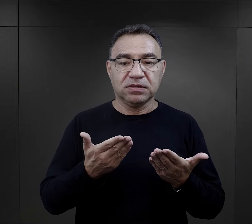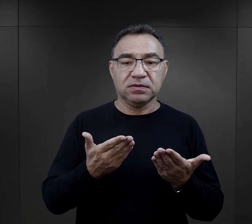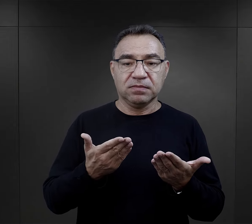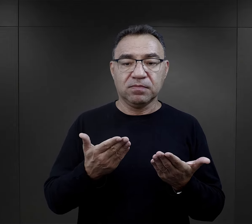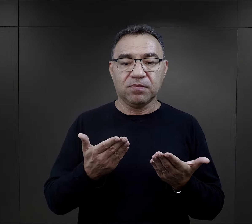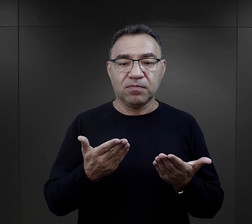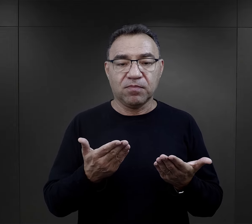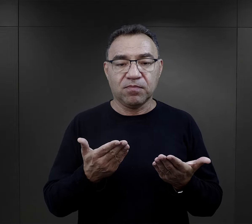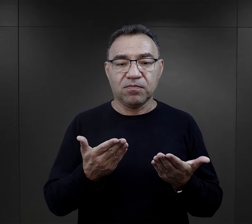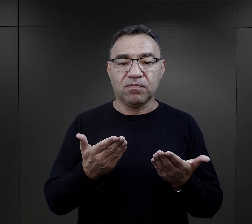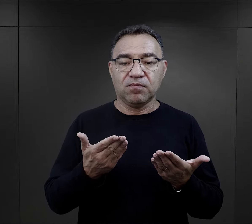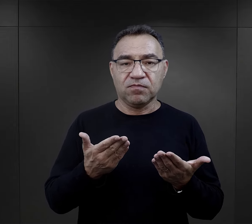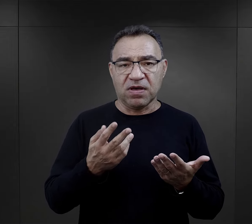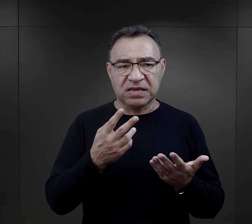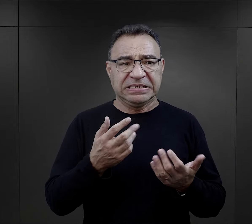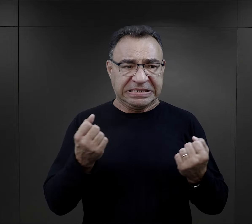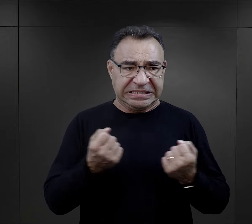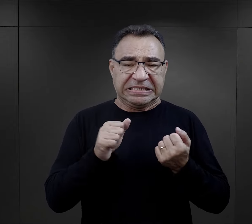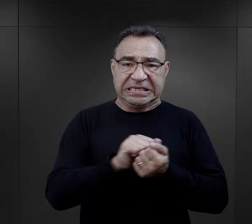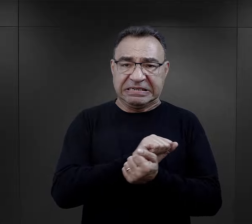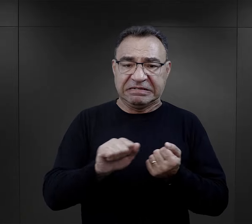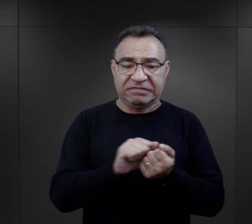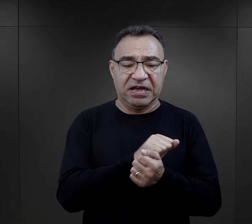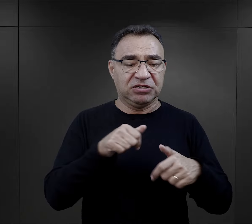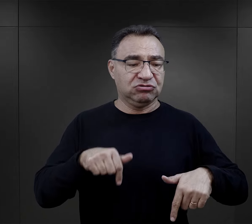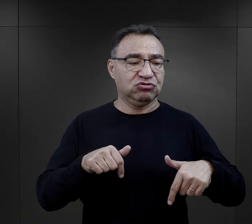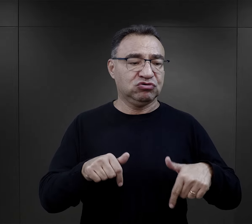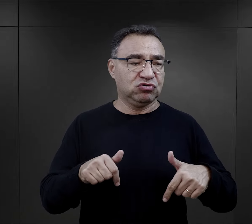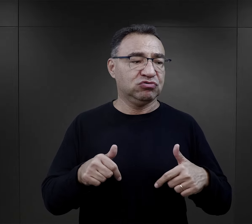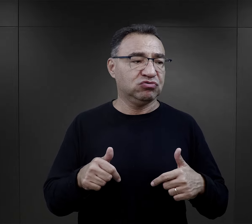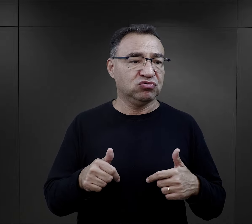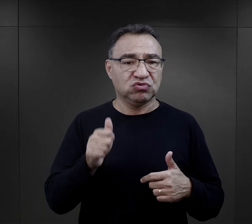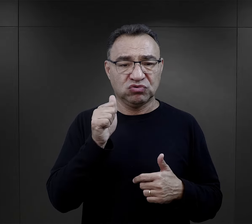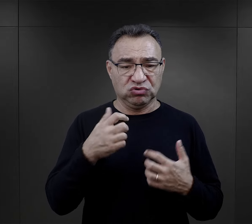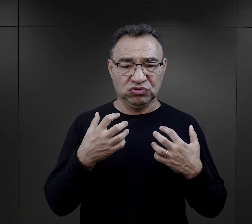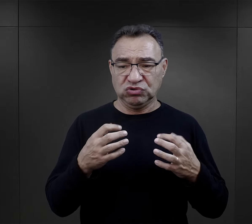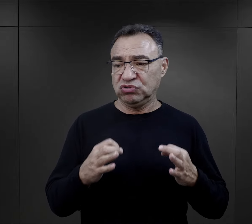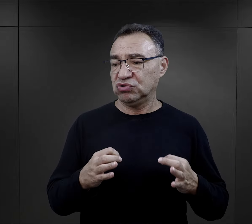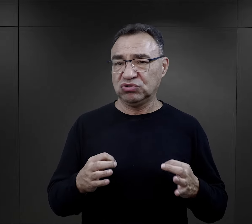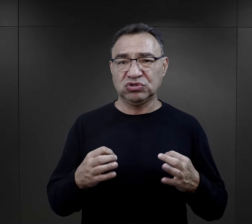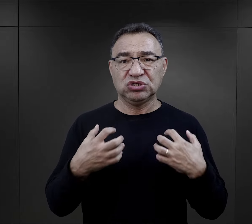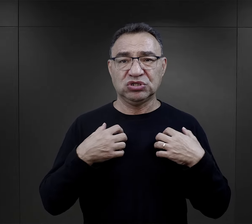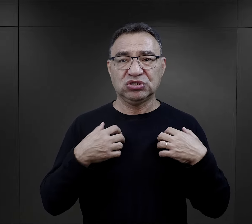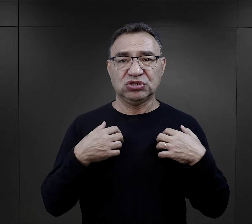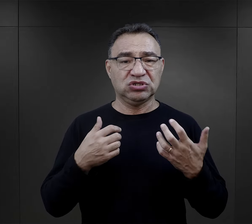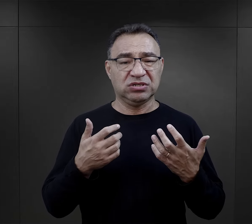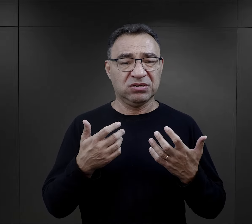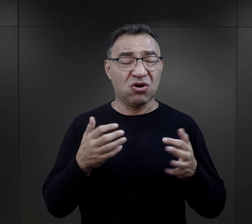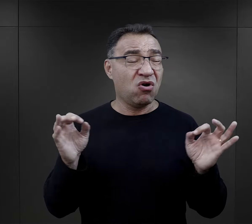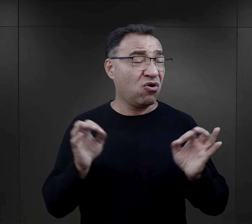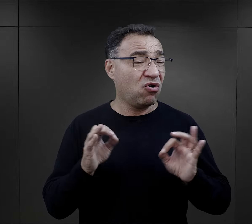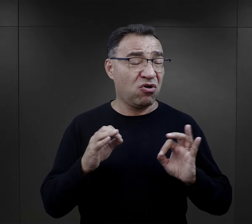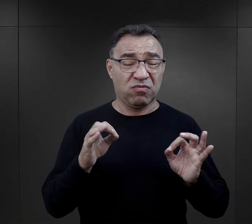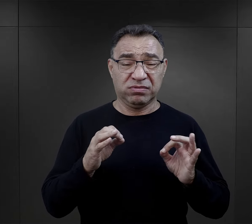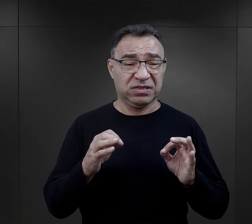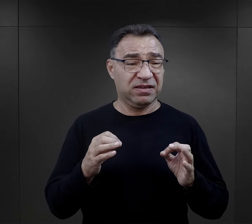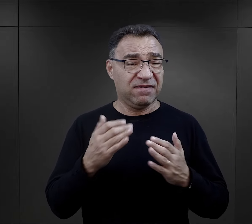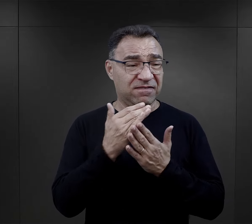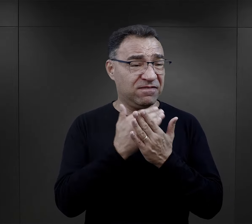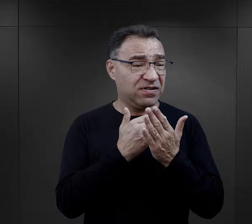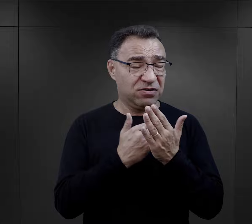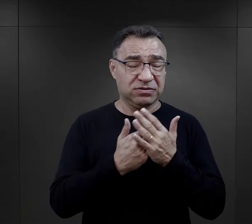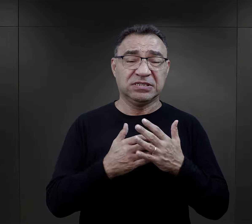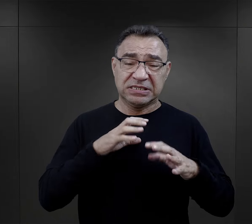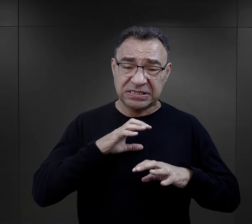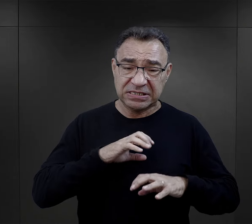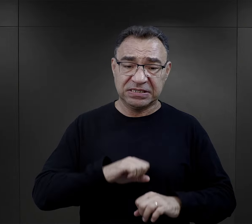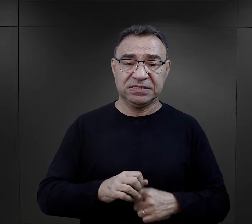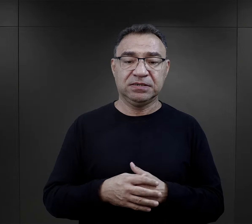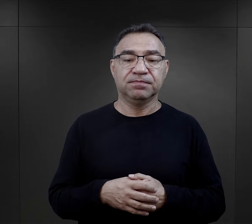stawiając tym sposobem czoła albo próbując jakoś tą rzeczywistość, nieludzką rzeczywistość okiełznać.